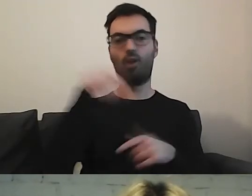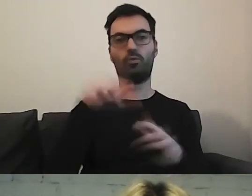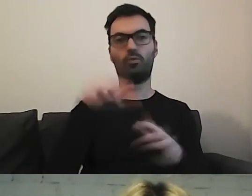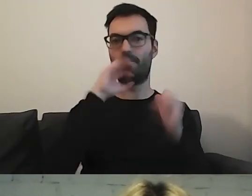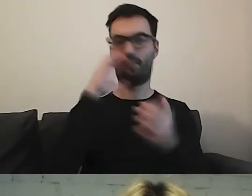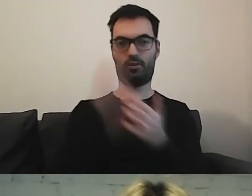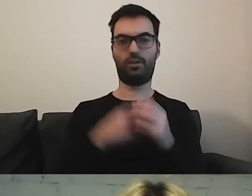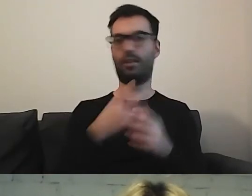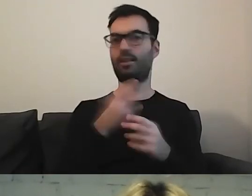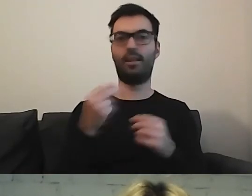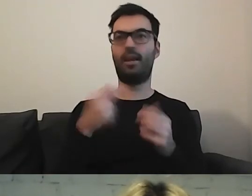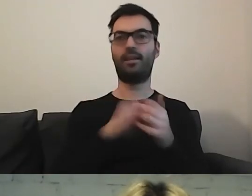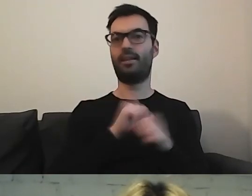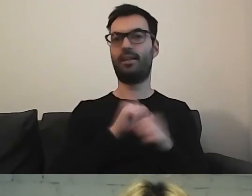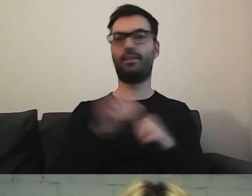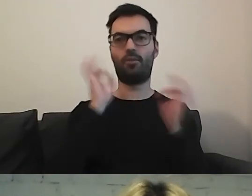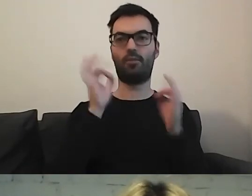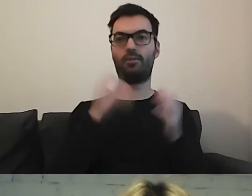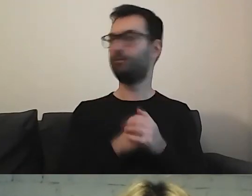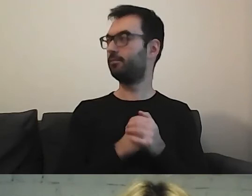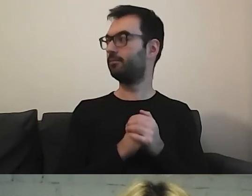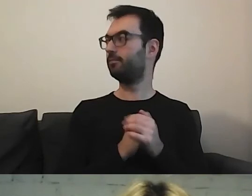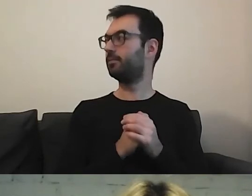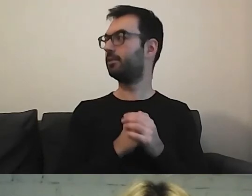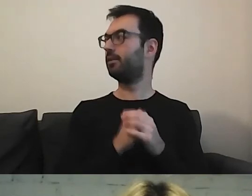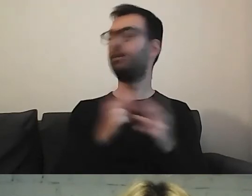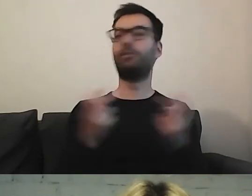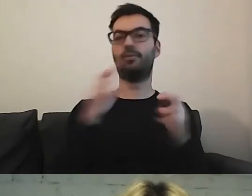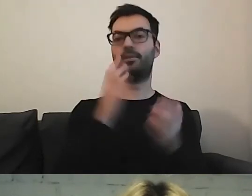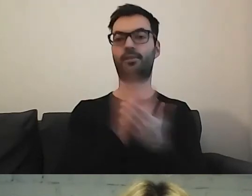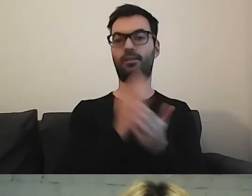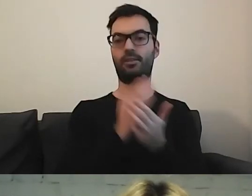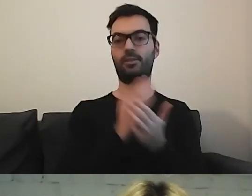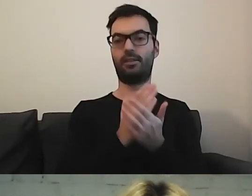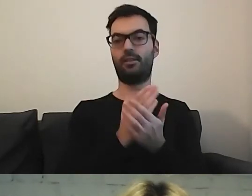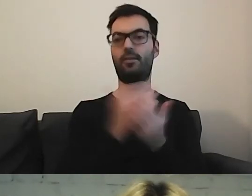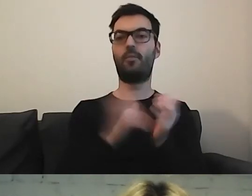To nie ma być informacja stworzona tylko na potrzeby ustawy.